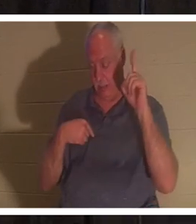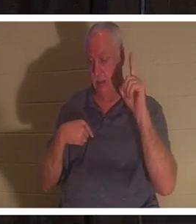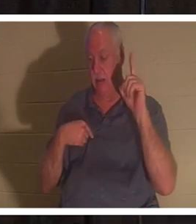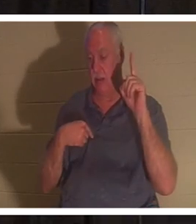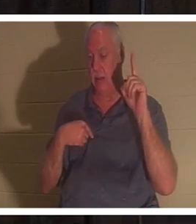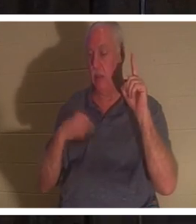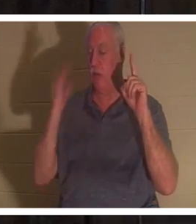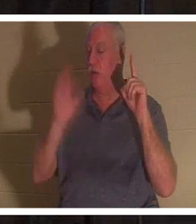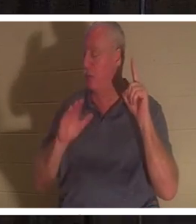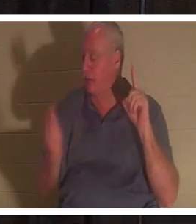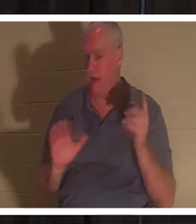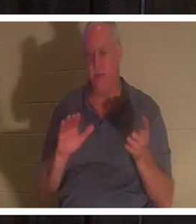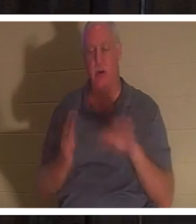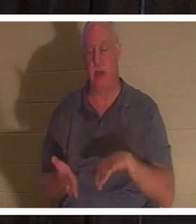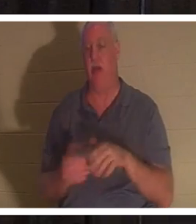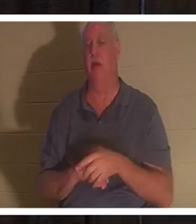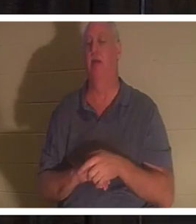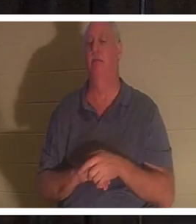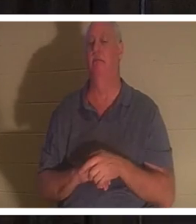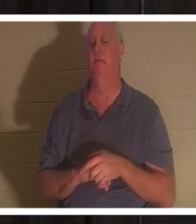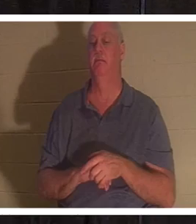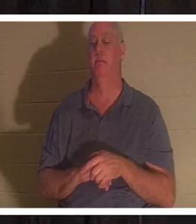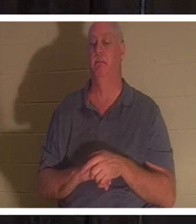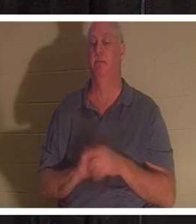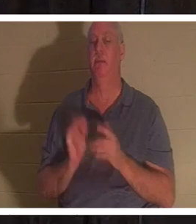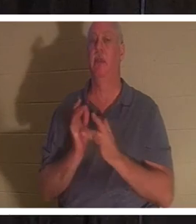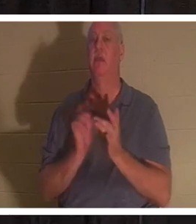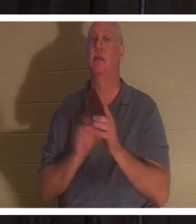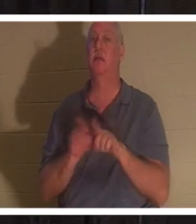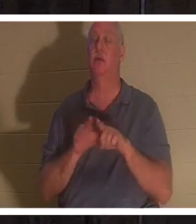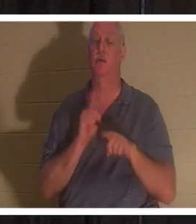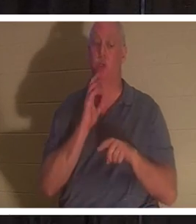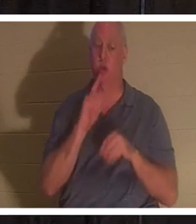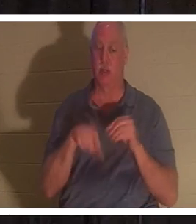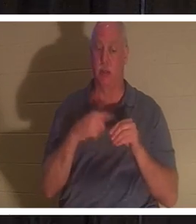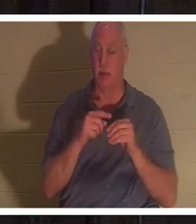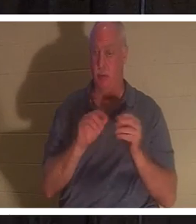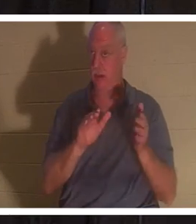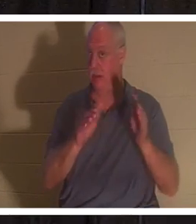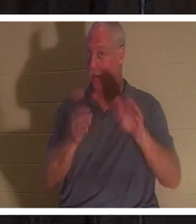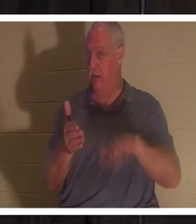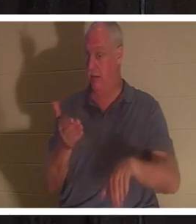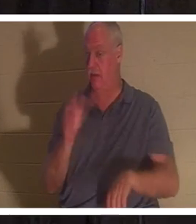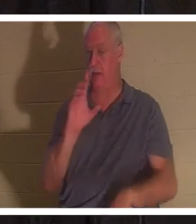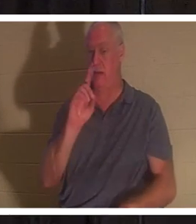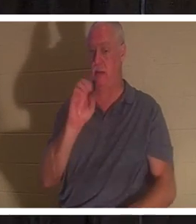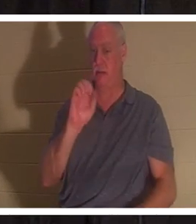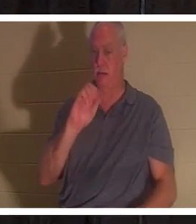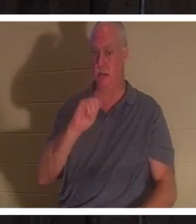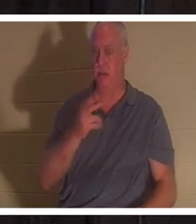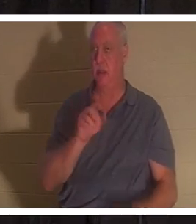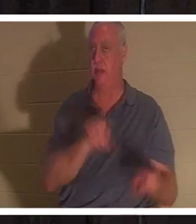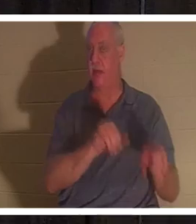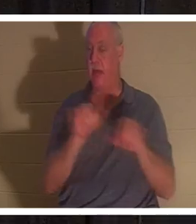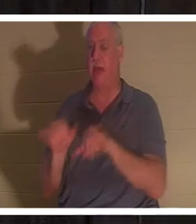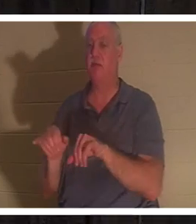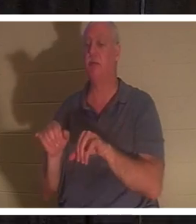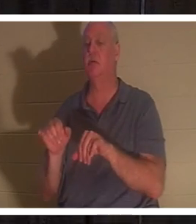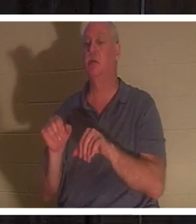当耶稣将睚鲁的女儿 从死里 复活时，他也谈到死亡对于基督徒来说就是沉睡 。